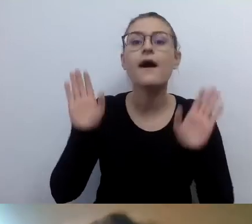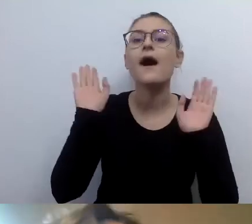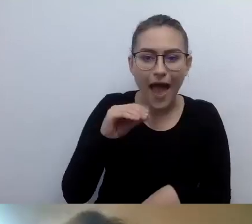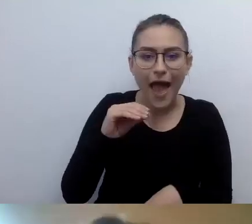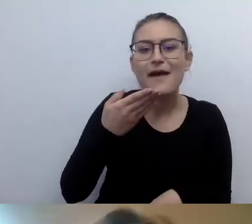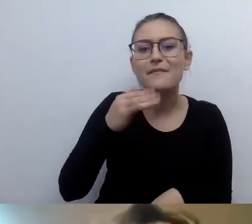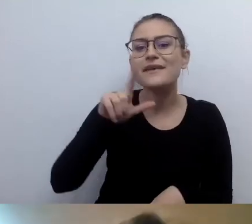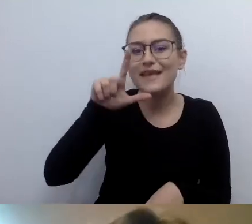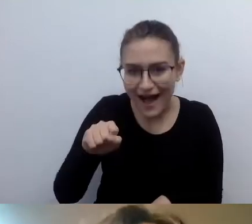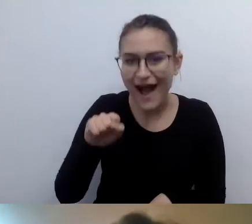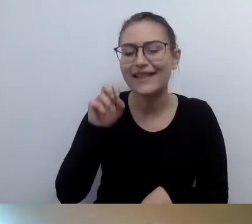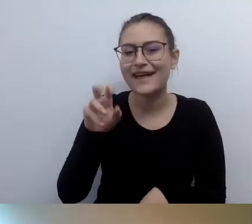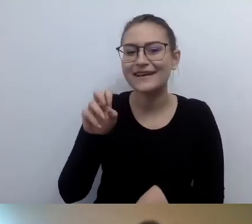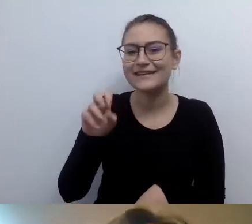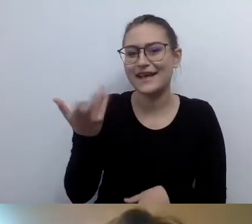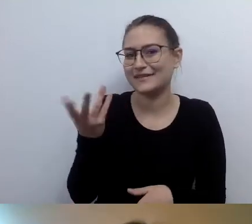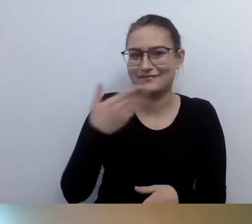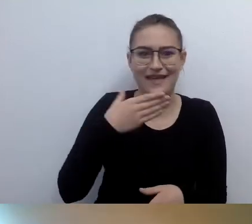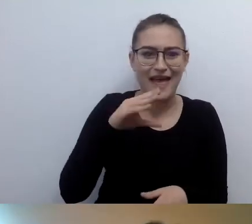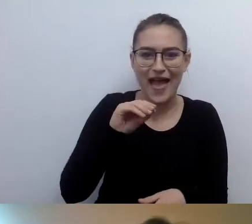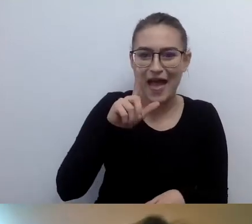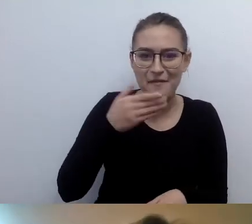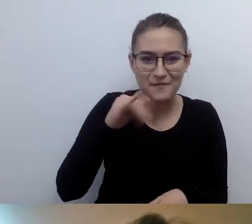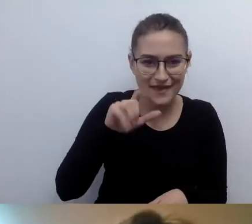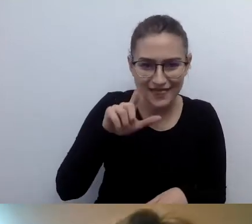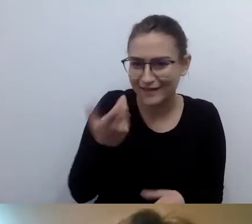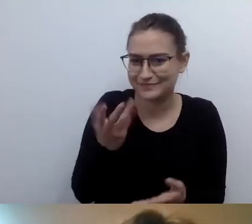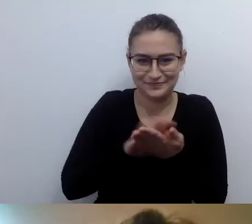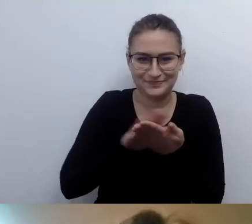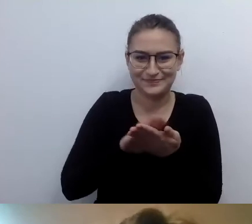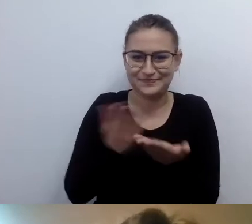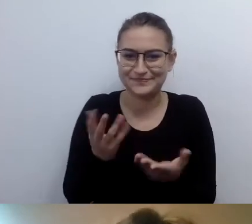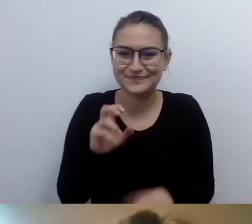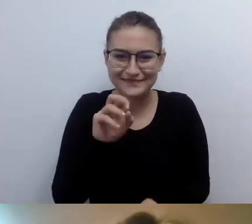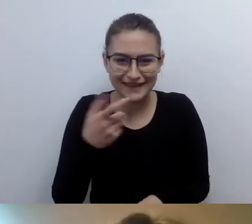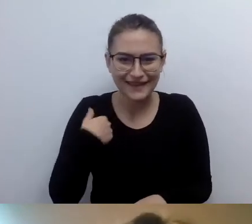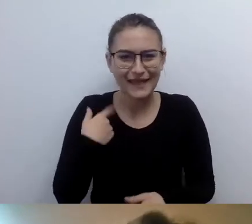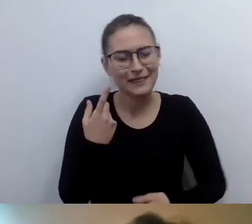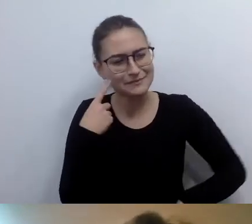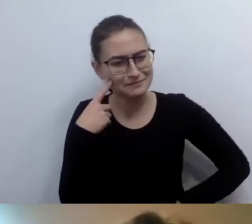Dzień dobry, Emila. Postanowiłem sprawdzić, czy tam doszło do jakiejś zmiany miejsc.